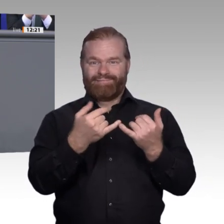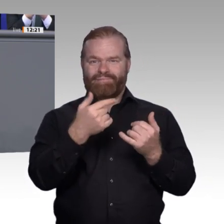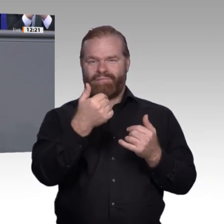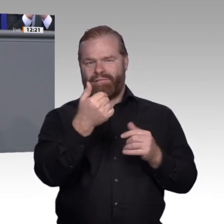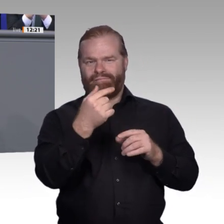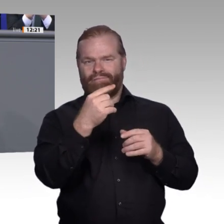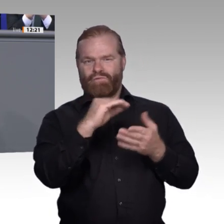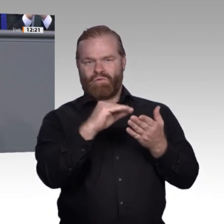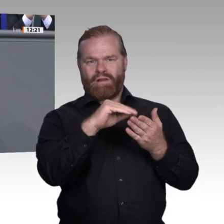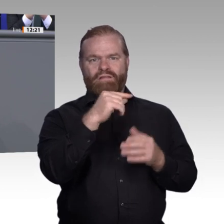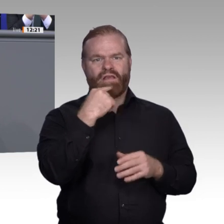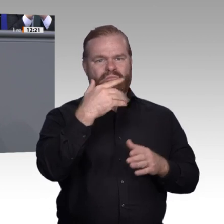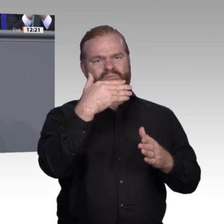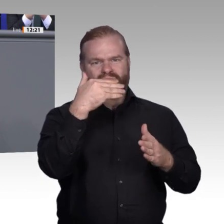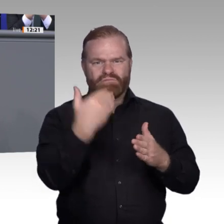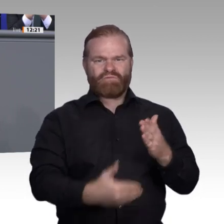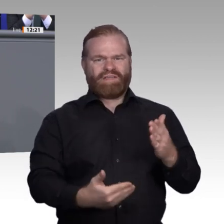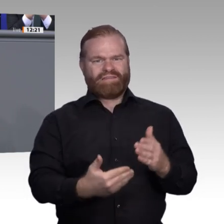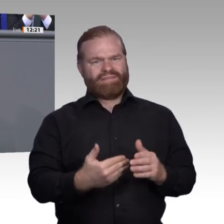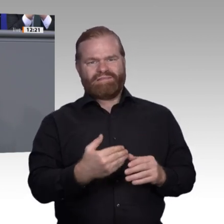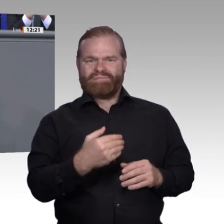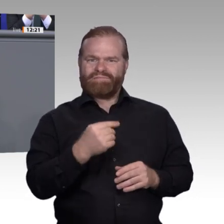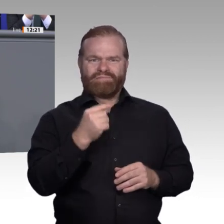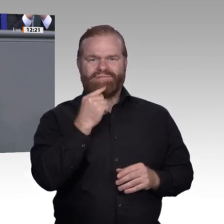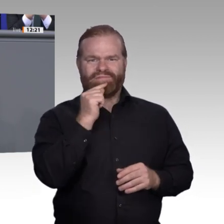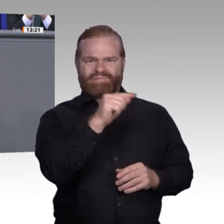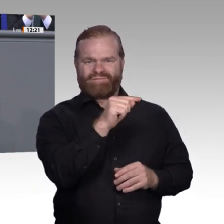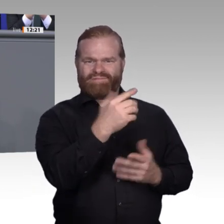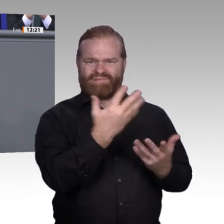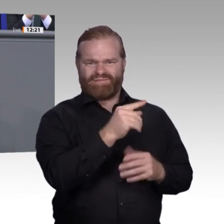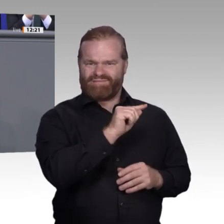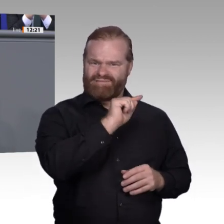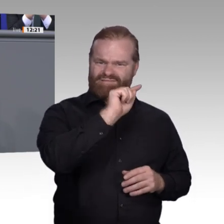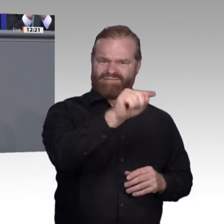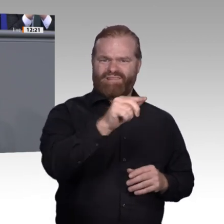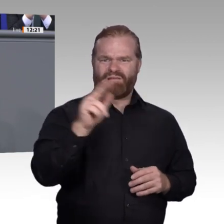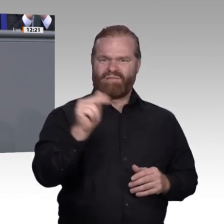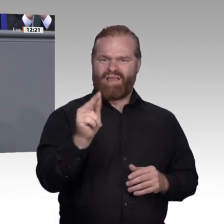Alles andere käme nicht infrage. Das Tagespraktikum sei völlige Zeitverschwendung und einfach